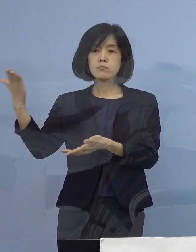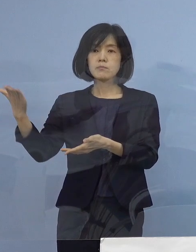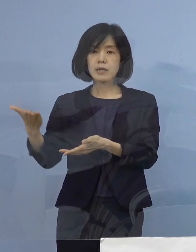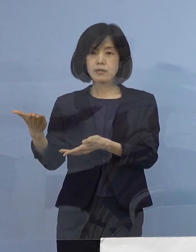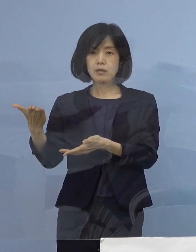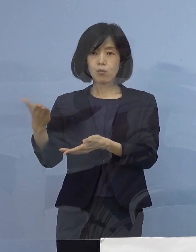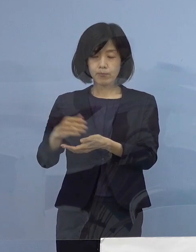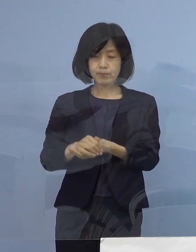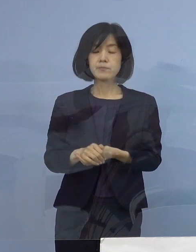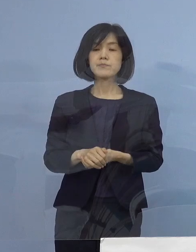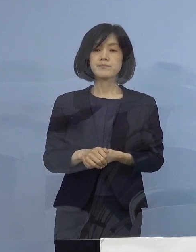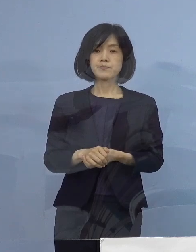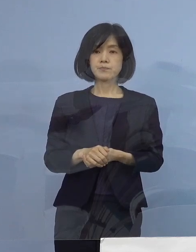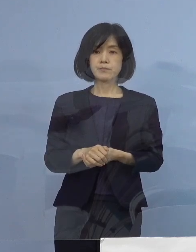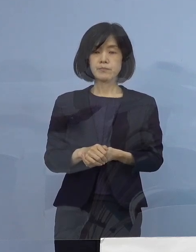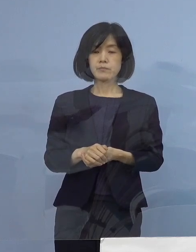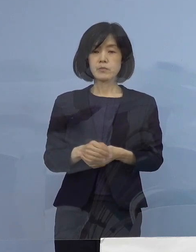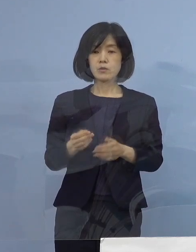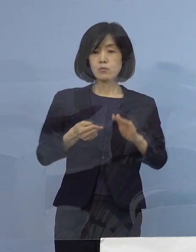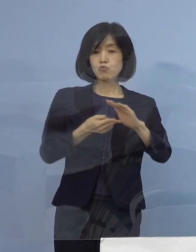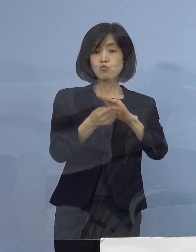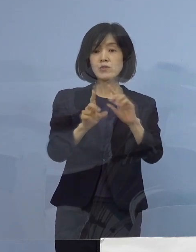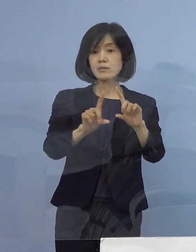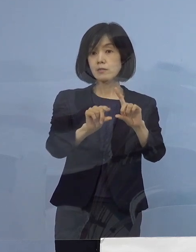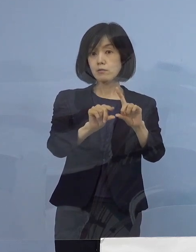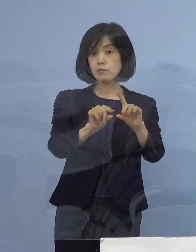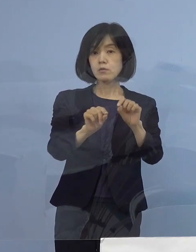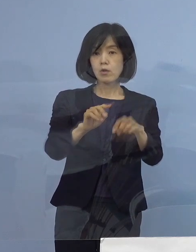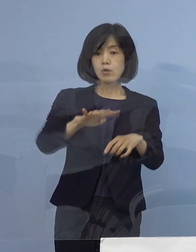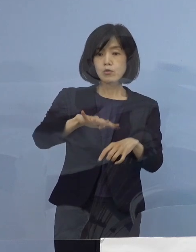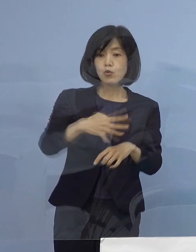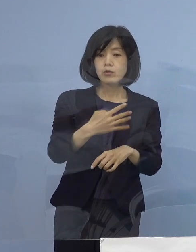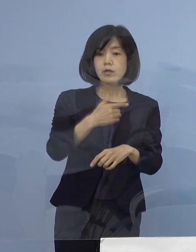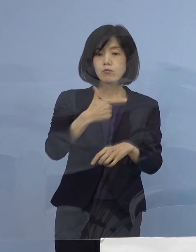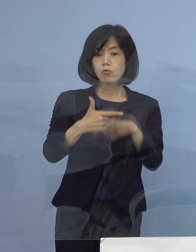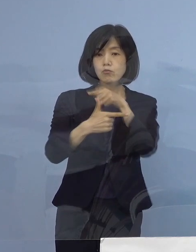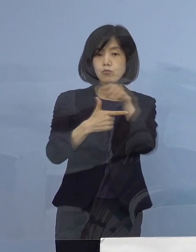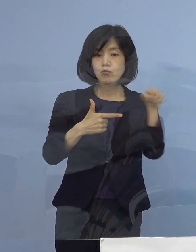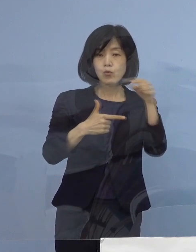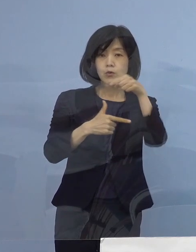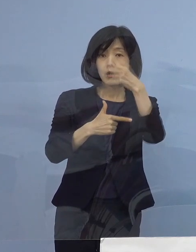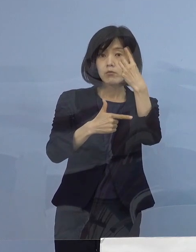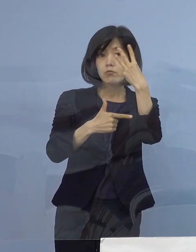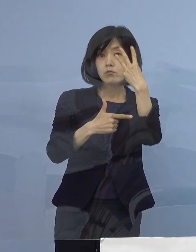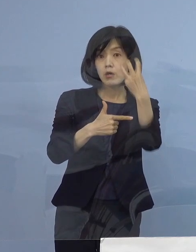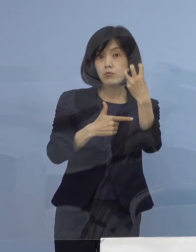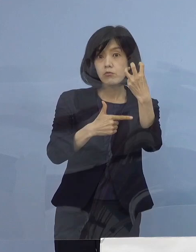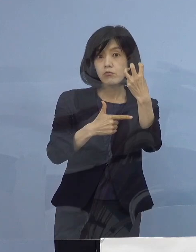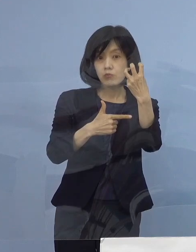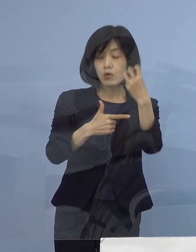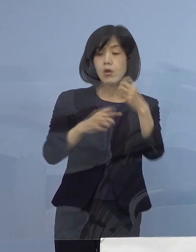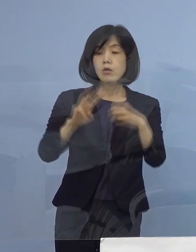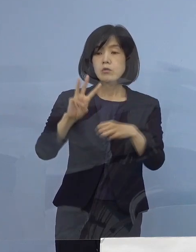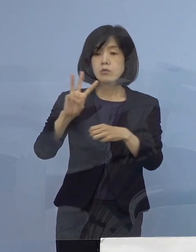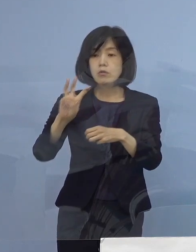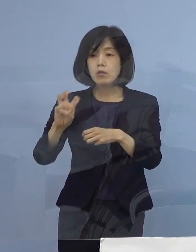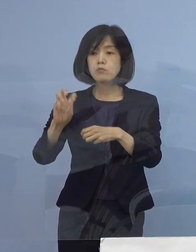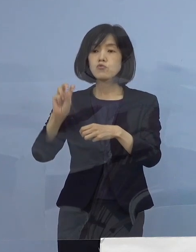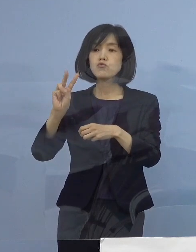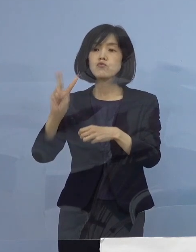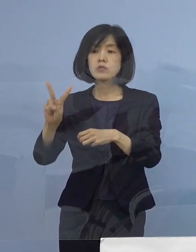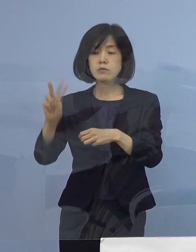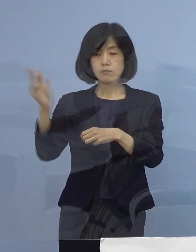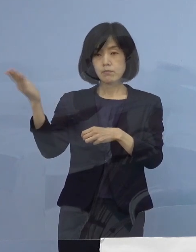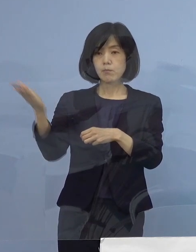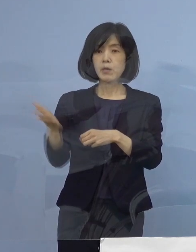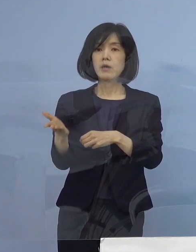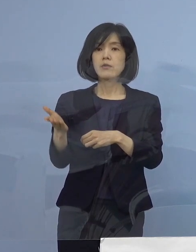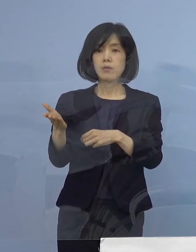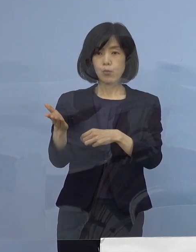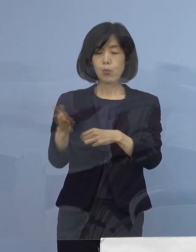2番目の項目、入院率406分の130 32.0パーセントとなります